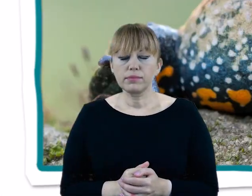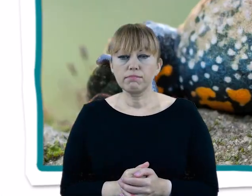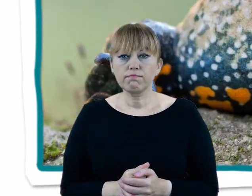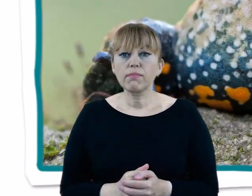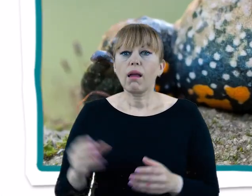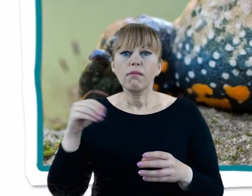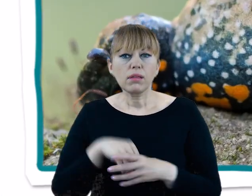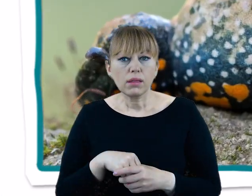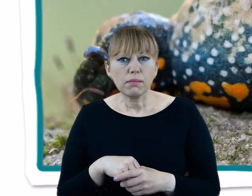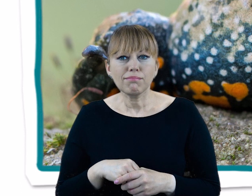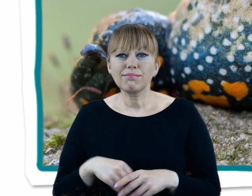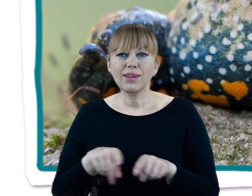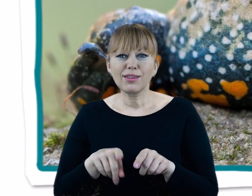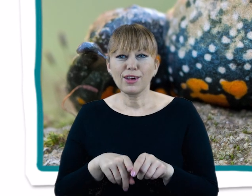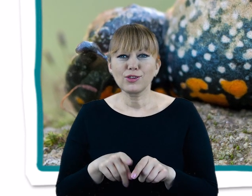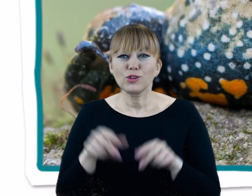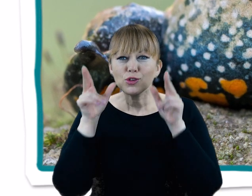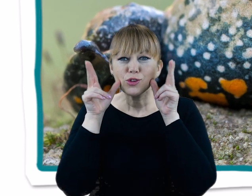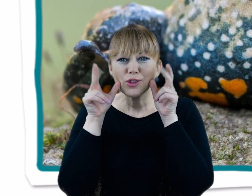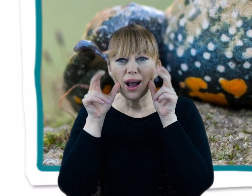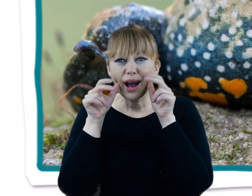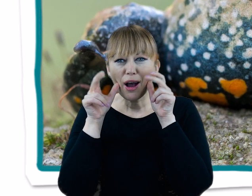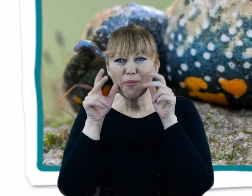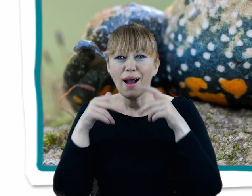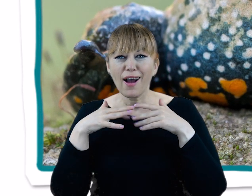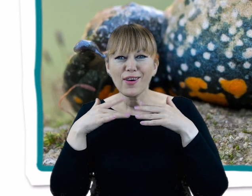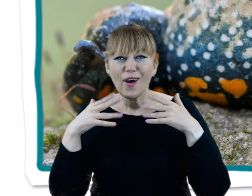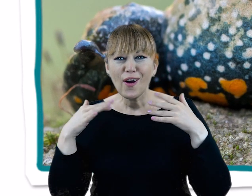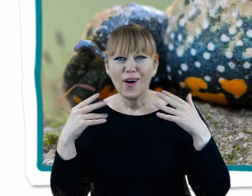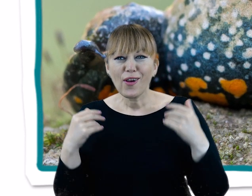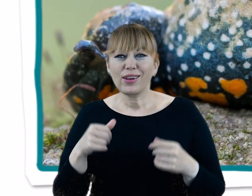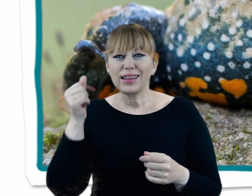Spośród płazów występuje tu między innymi charakterystycznie ubarwiony kumak nizinny.